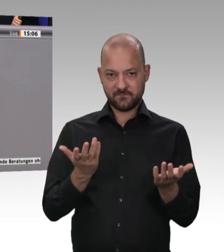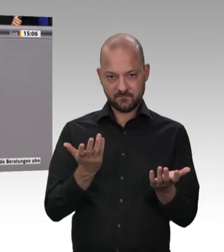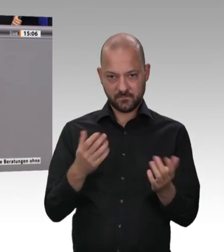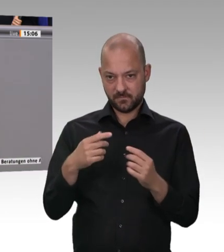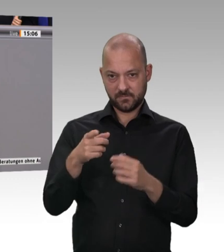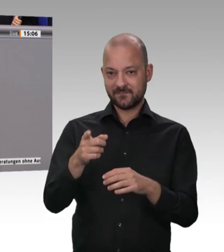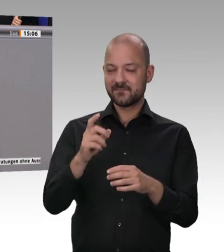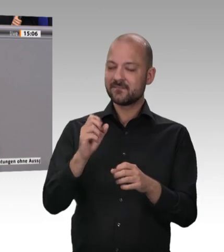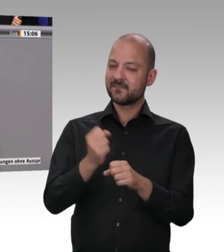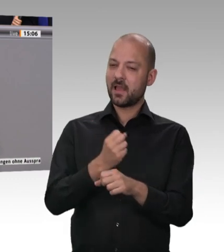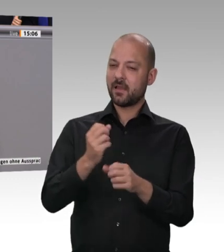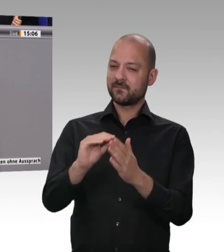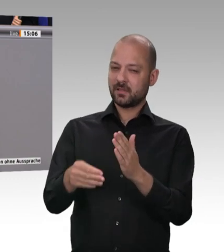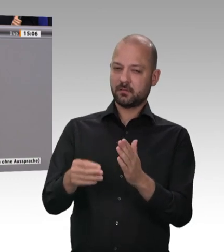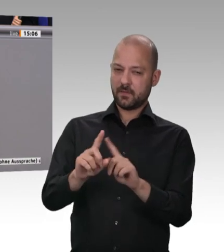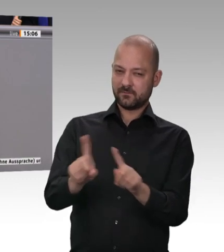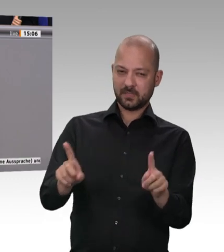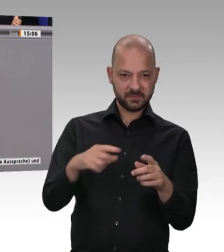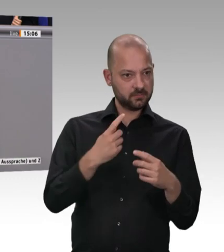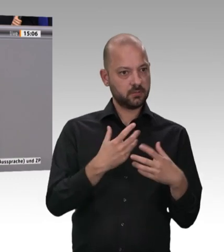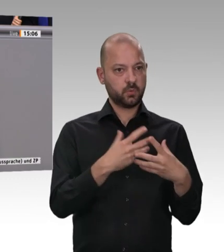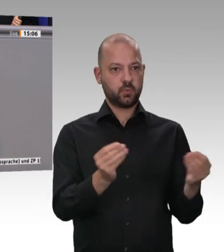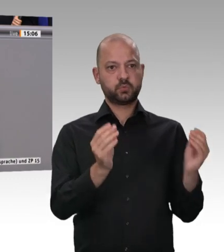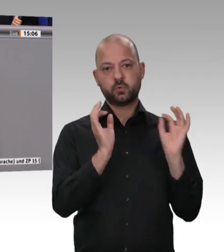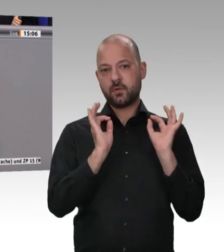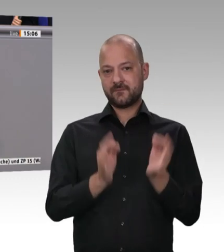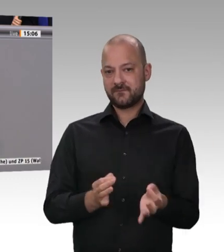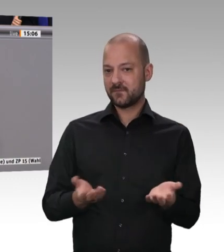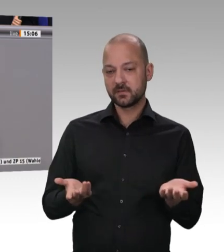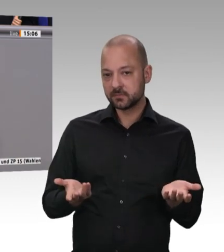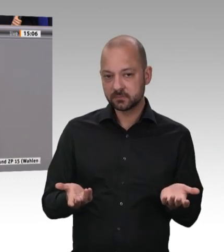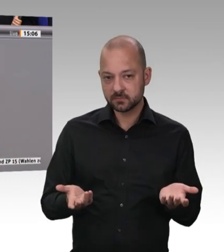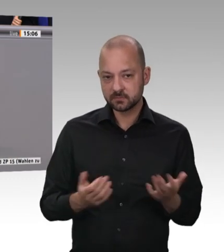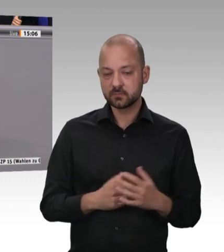dergleichen mehr eingeführt, Frau Kollegin Krellmann, und sie hat offensichtlich gewirkt. Zumindest